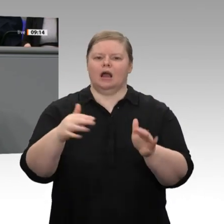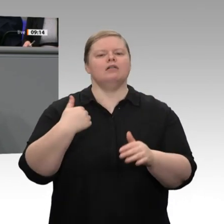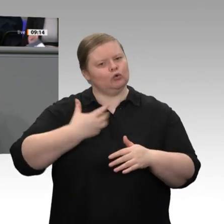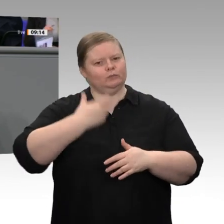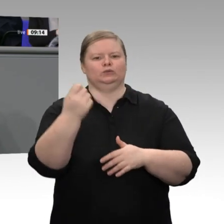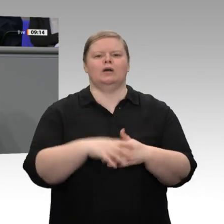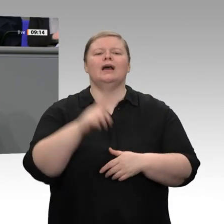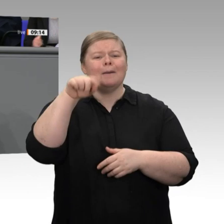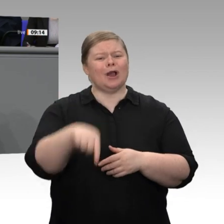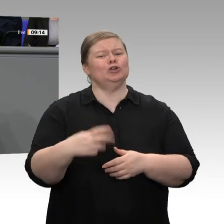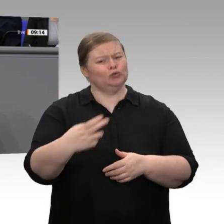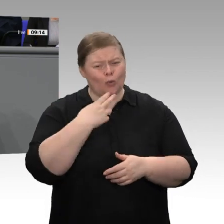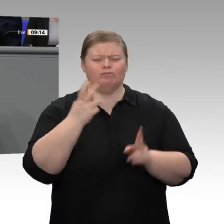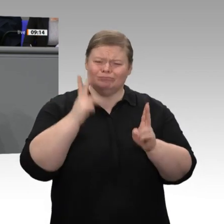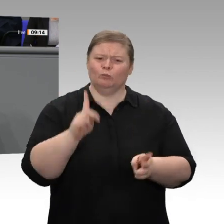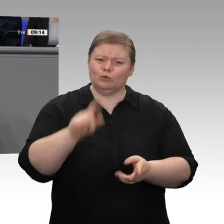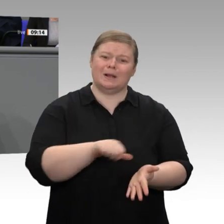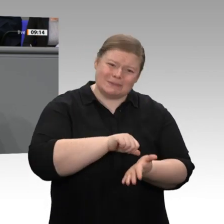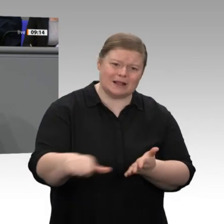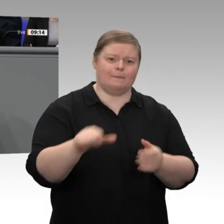ist der zweitteuerste in ganz Europa. Deshalb